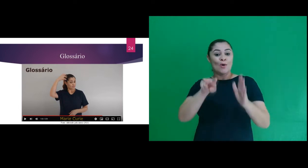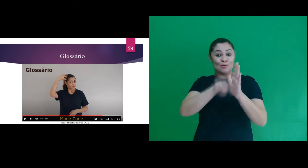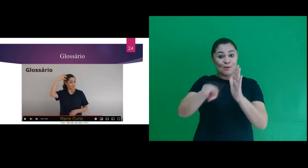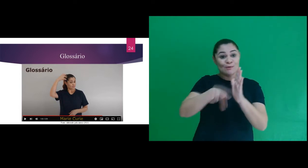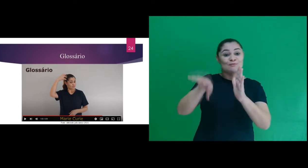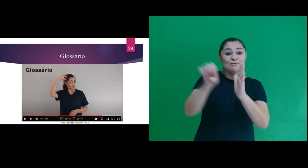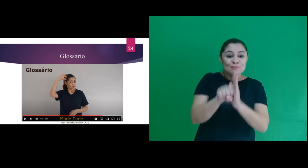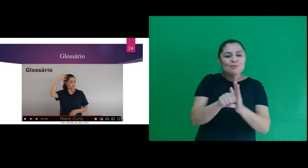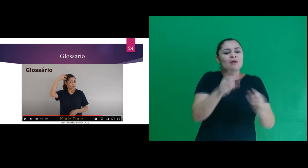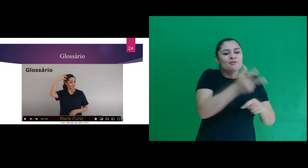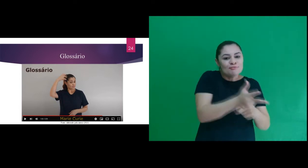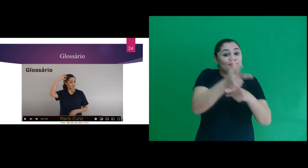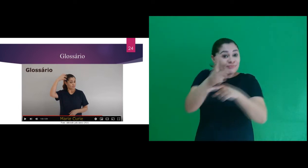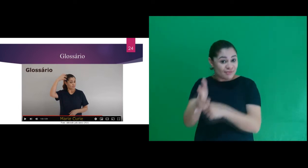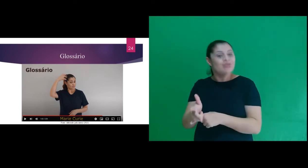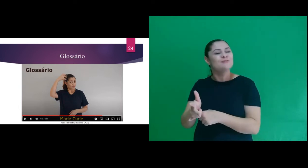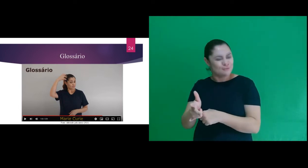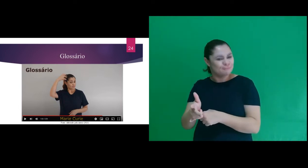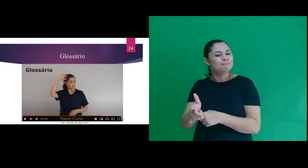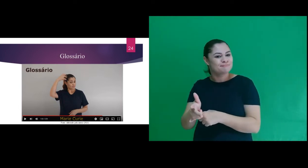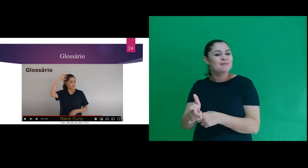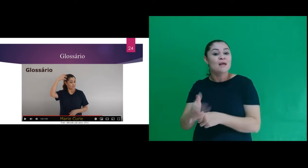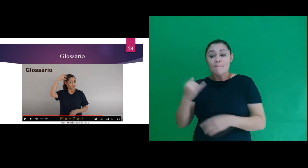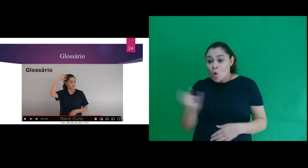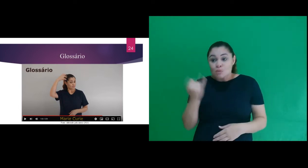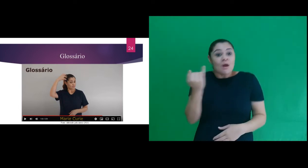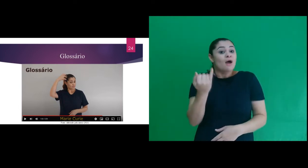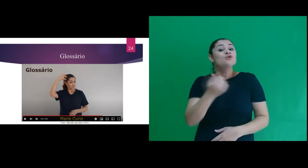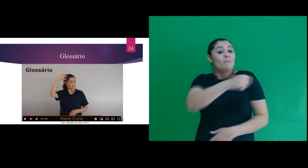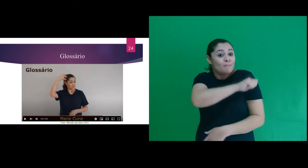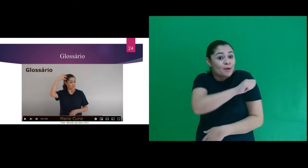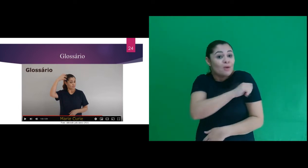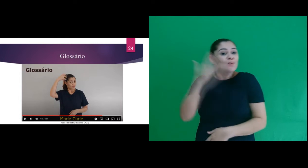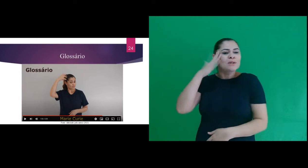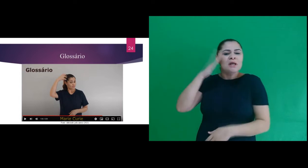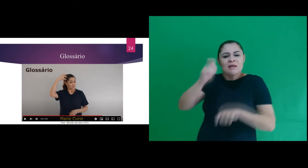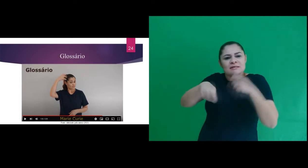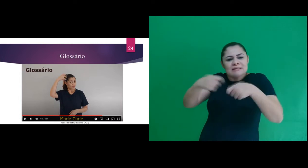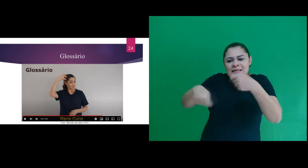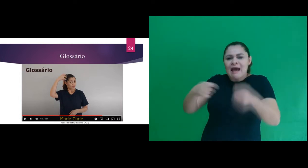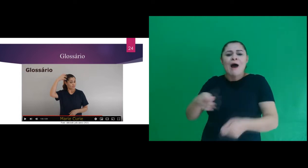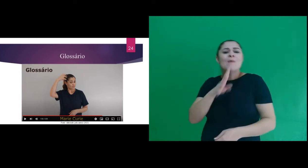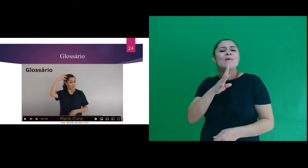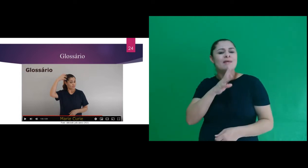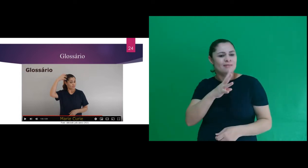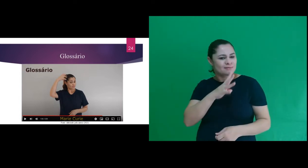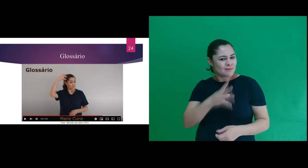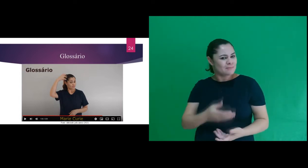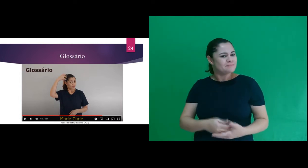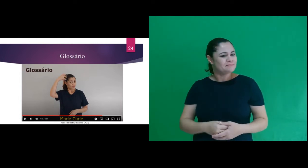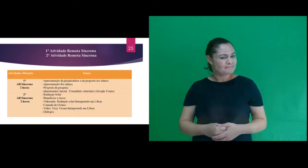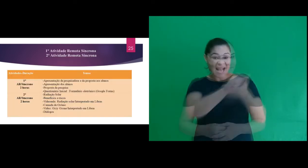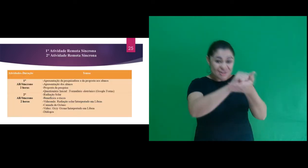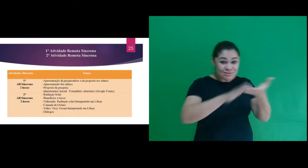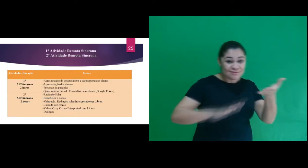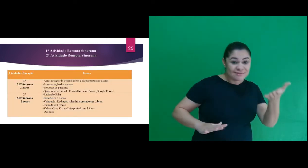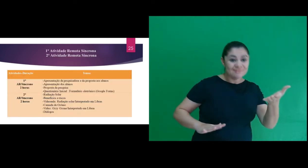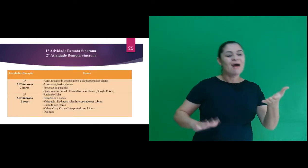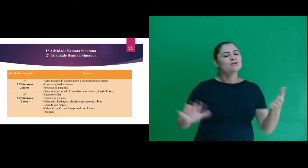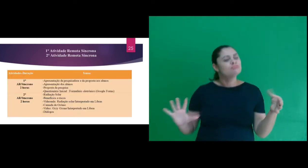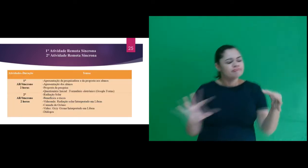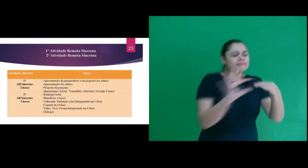adotados nos recursos audiovisuais apresentados aos participantes do curso de extensão. Dentre as